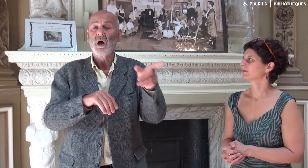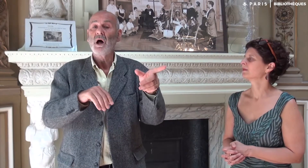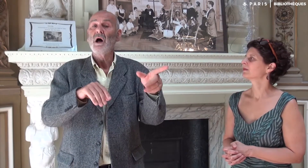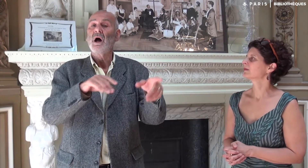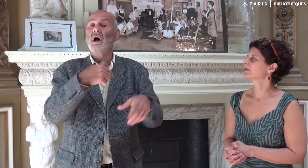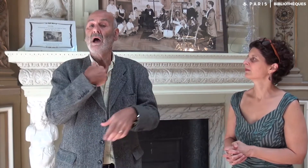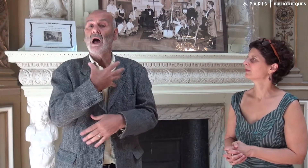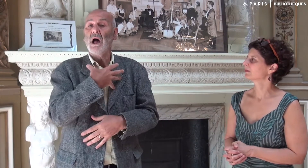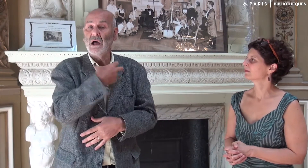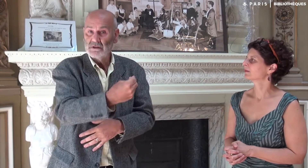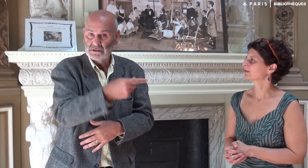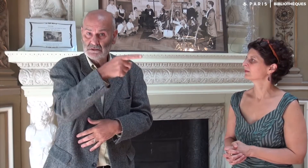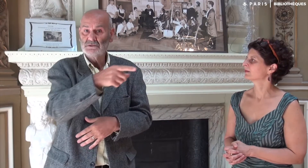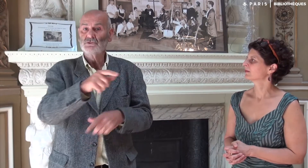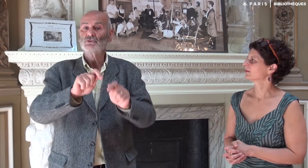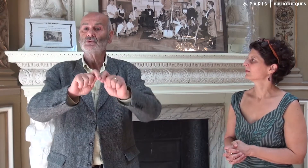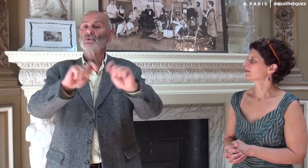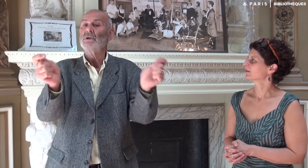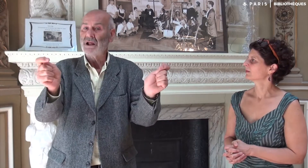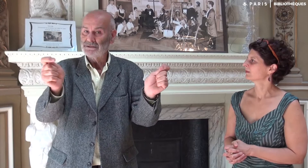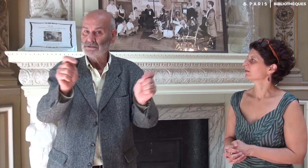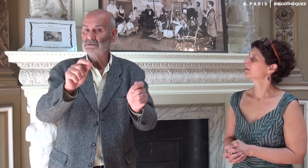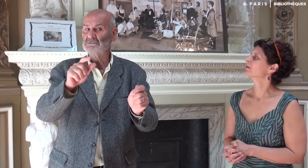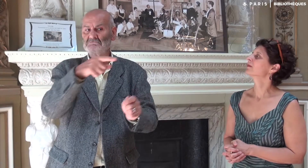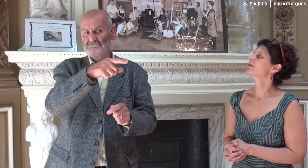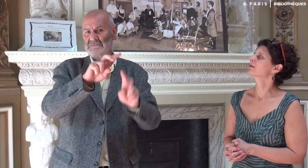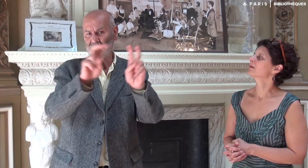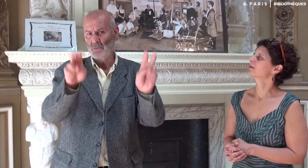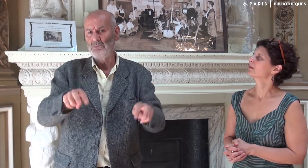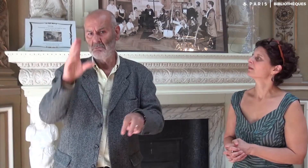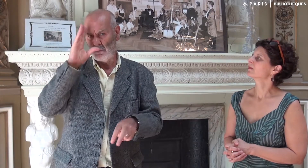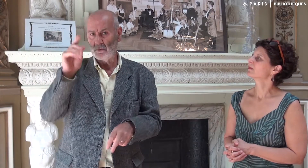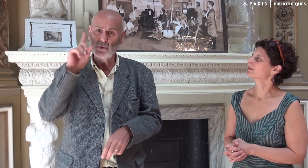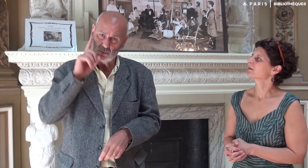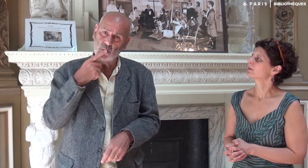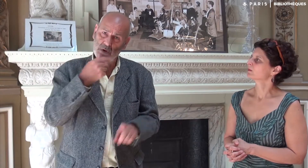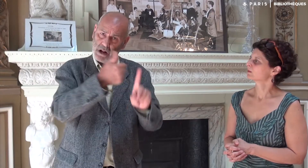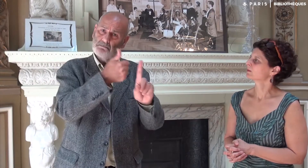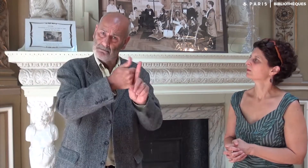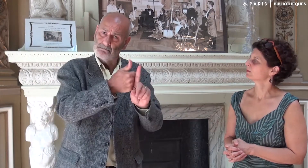L’éditeur m’a invité avec une journaliste professionnelle diplômée sourde